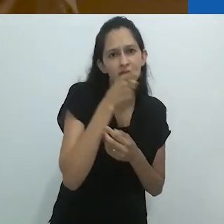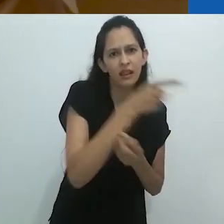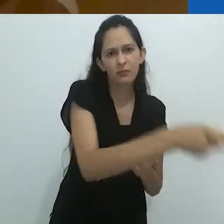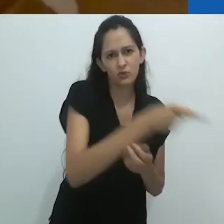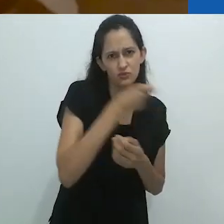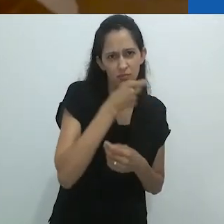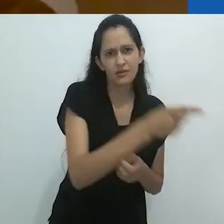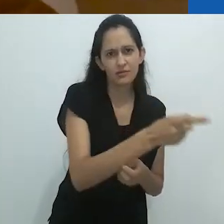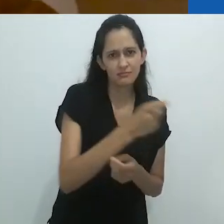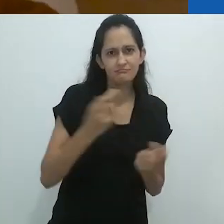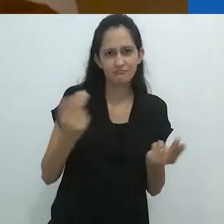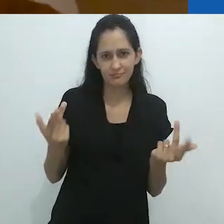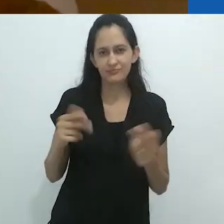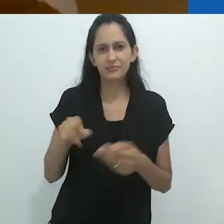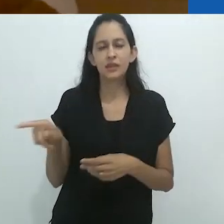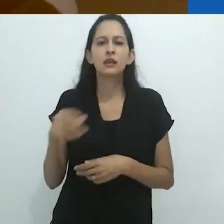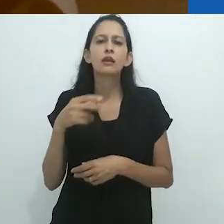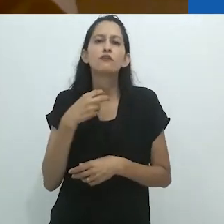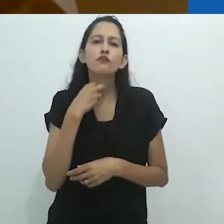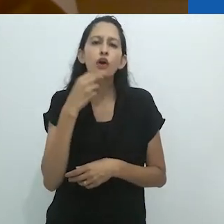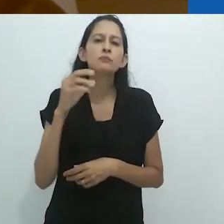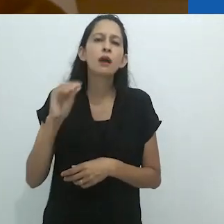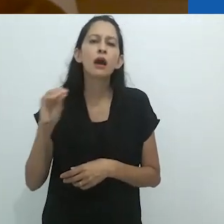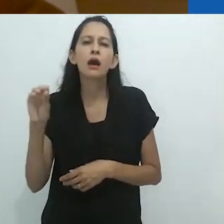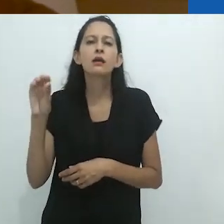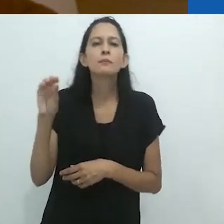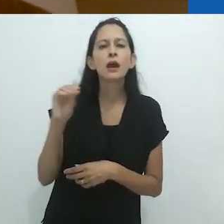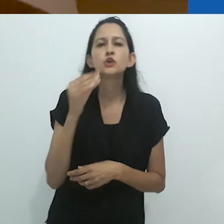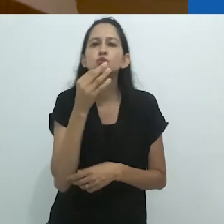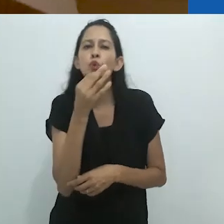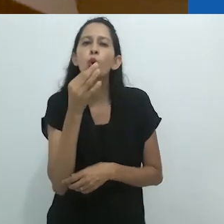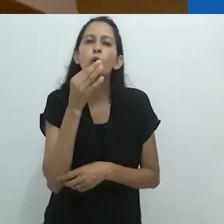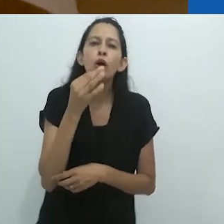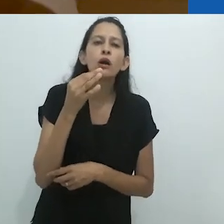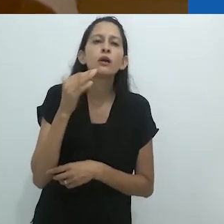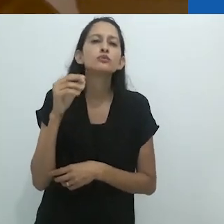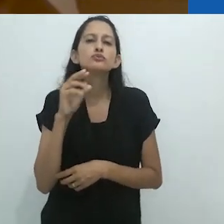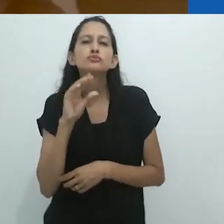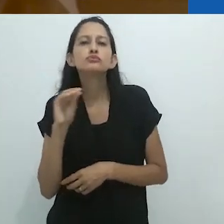Ele também estava cantando,